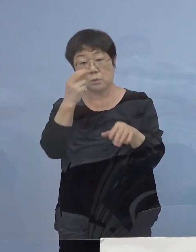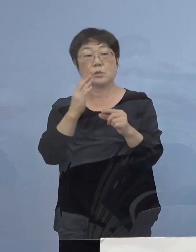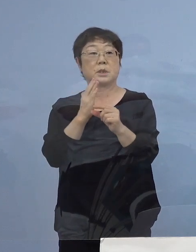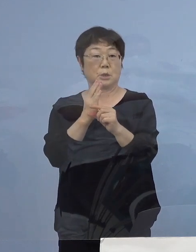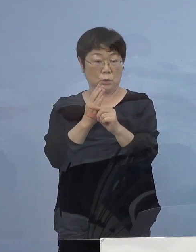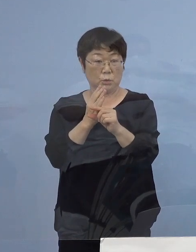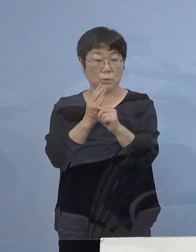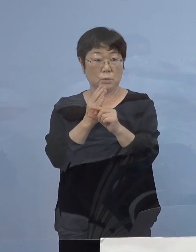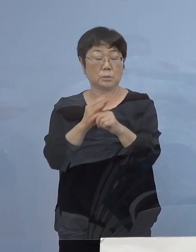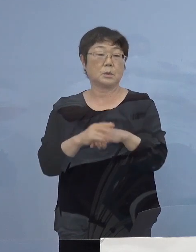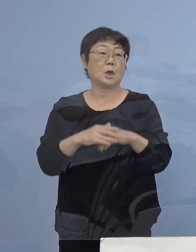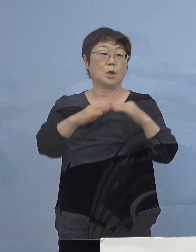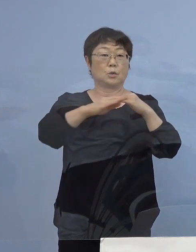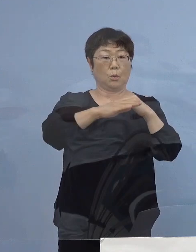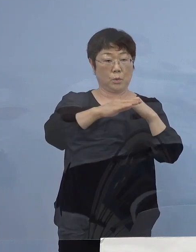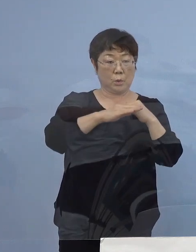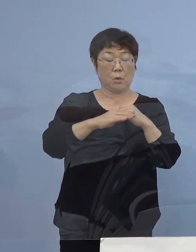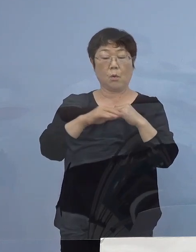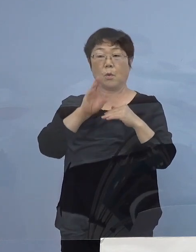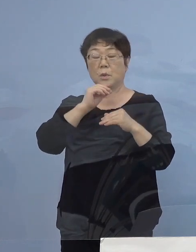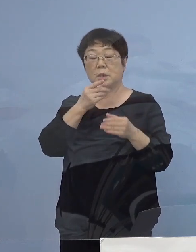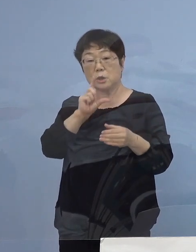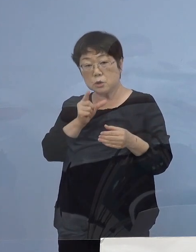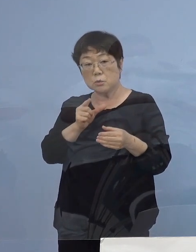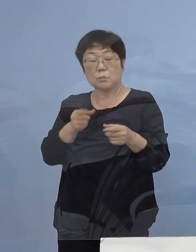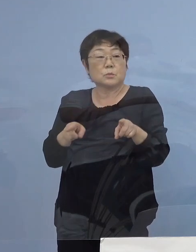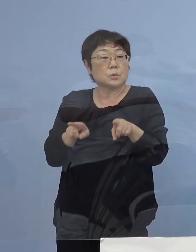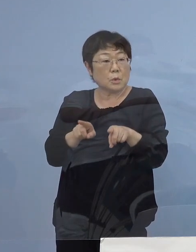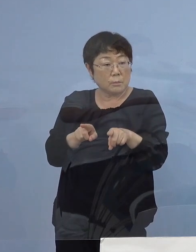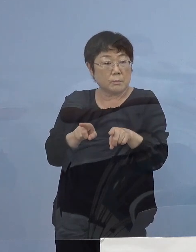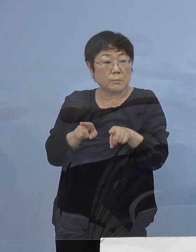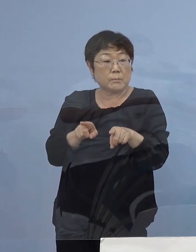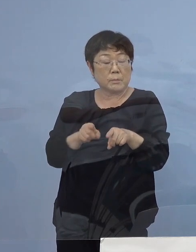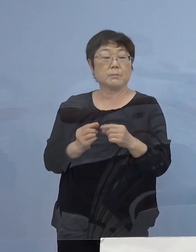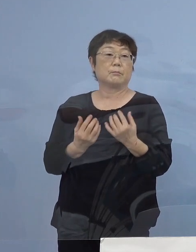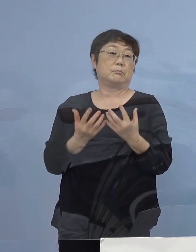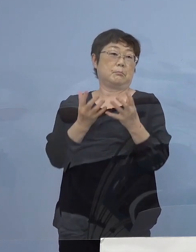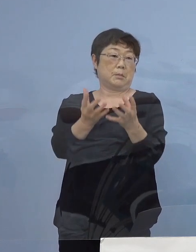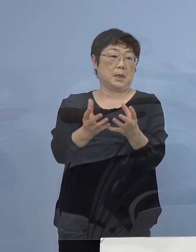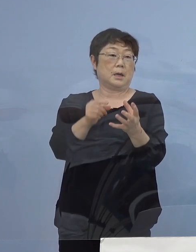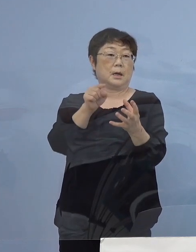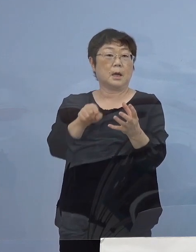同僚と飲酒を伴う飲食店に 行かれた方がおられまして